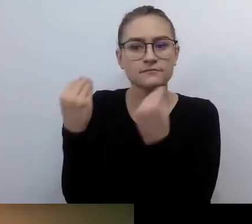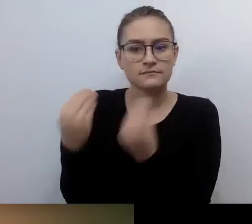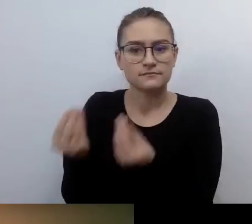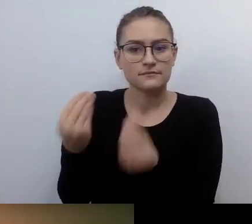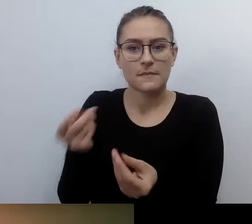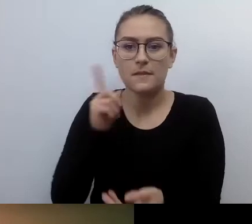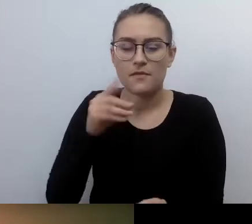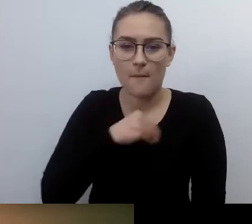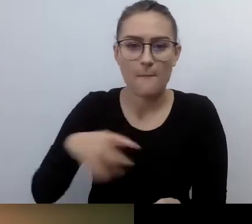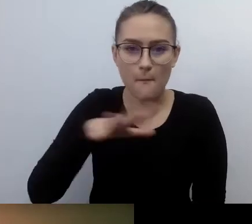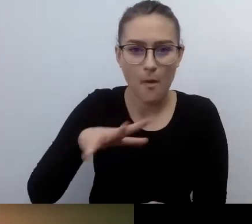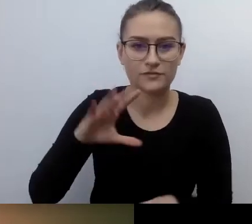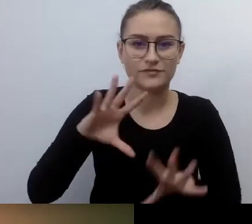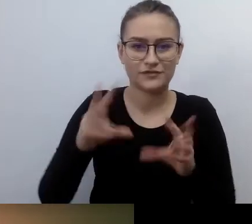MAŁGORZATA: Dopiero wypływam na szerokie wody.